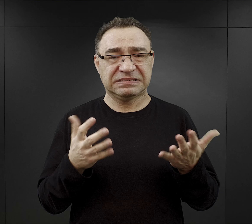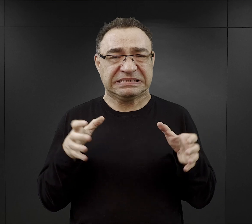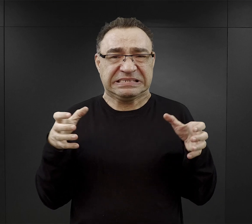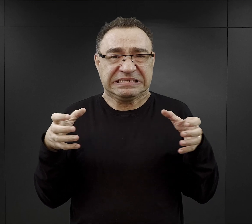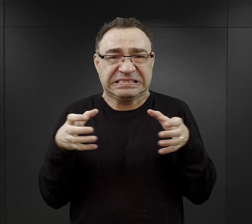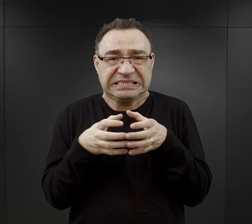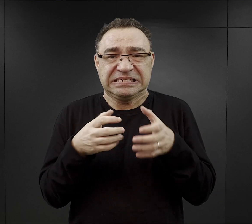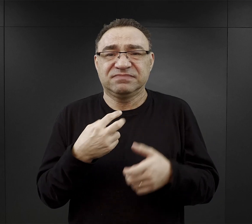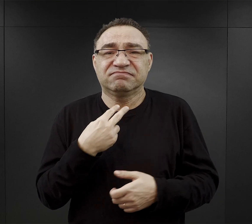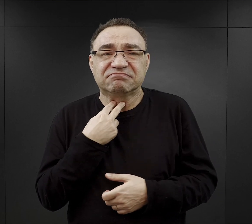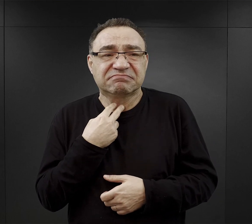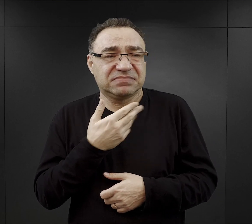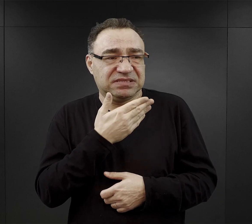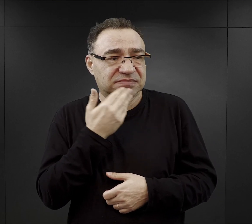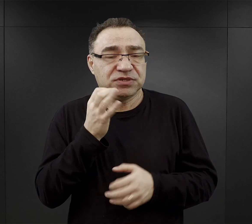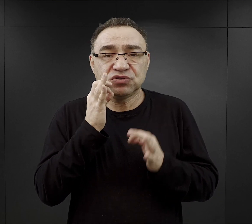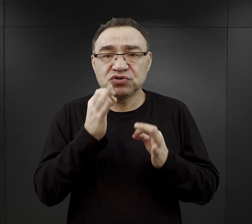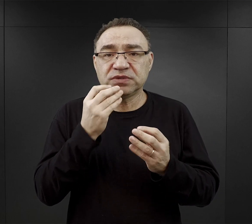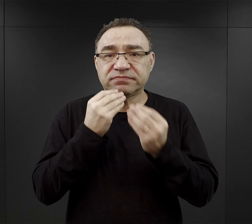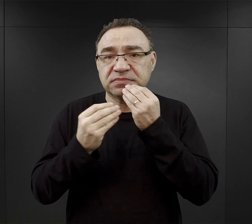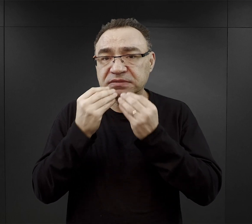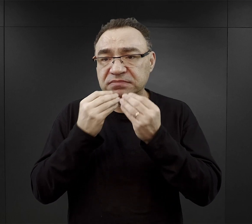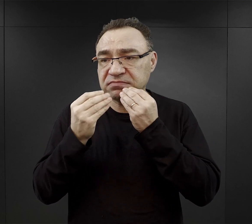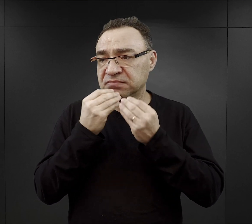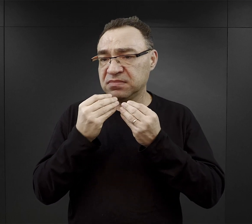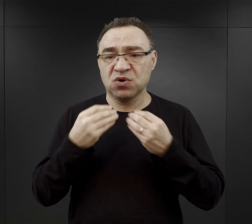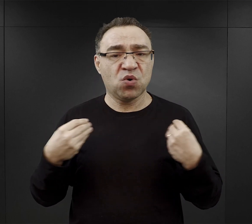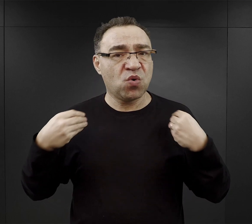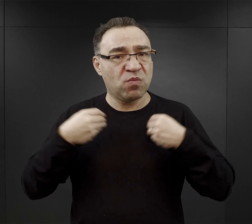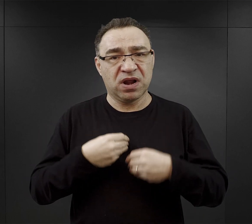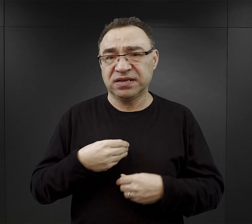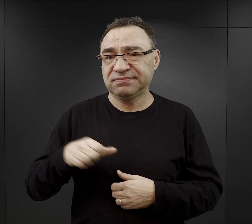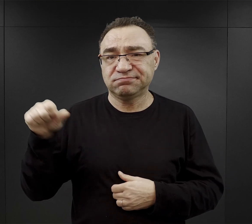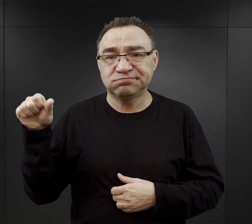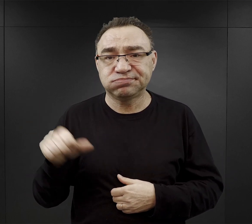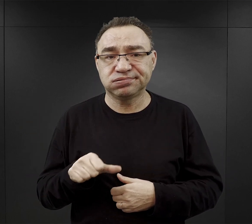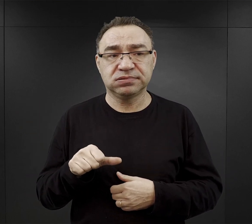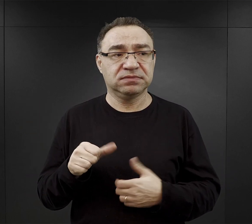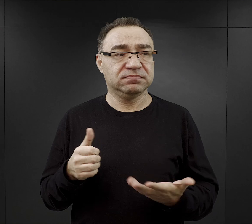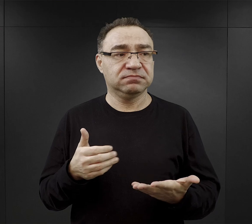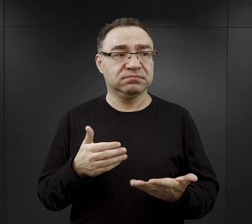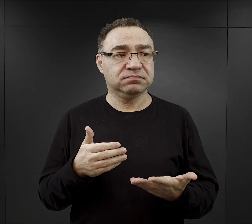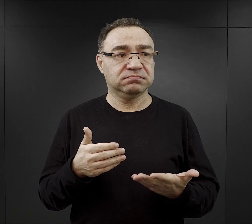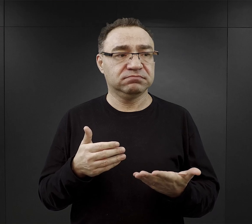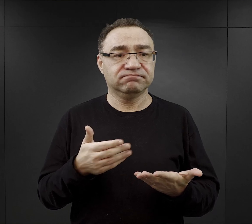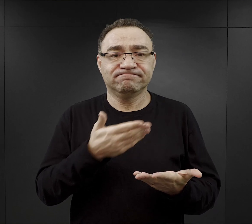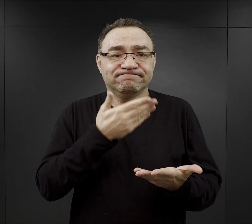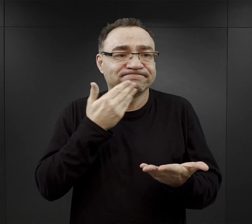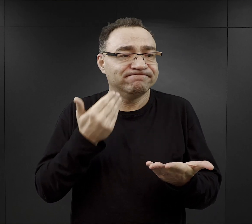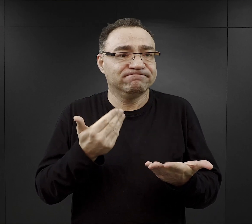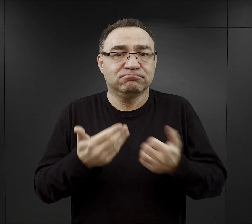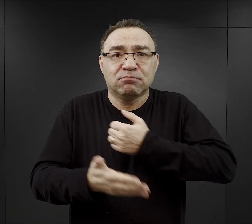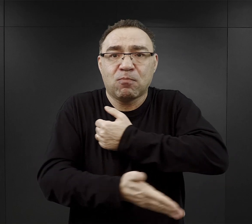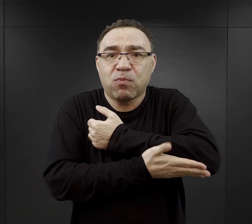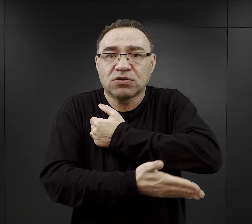nie dostawali odpowiedniego wyżywienia, byli fatalnie ubrani, czyli odmówiono im spełnienia wszystkich elementarnych potrzeb ludzkich,